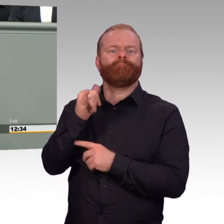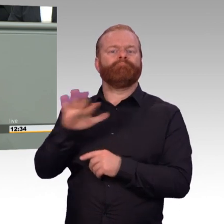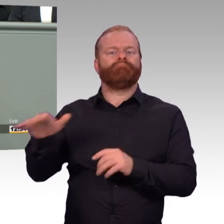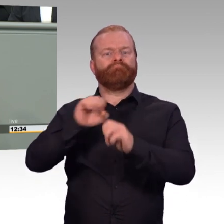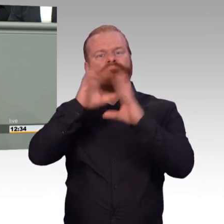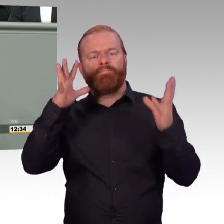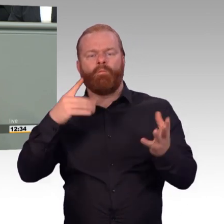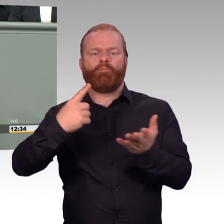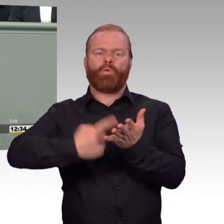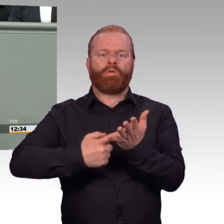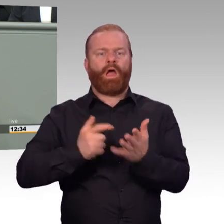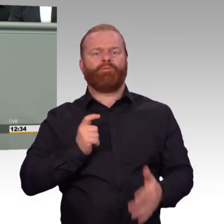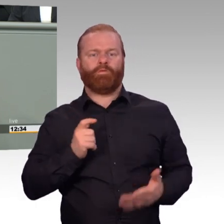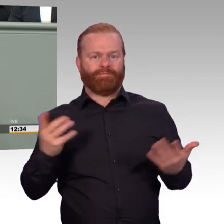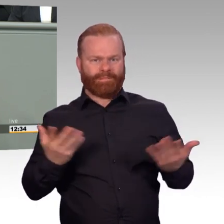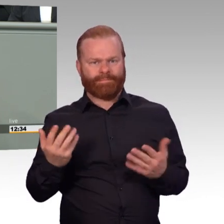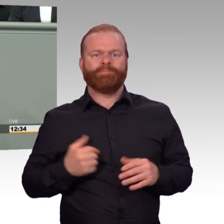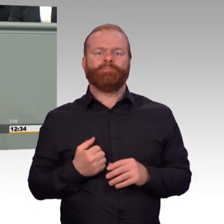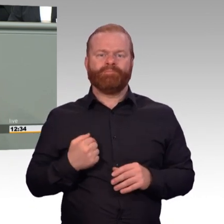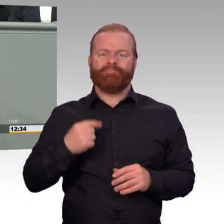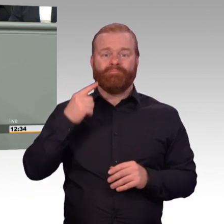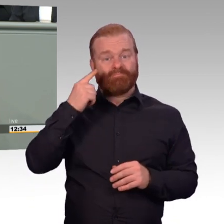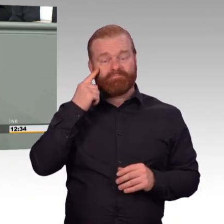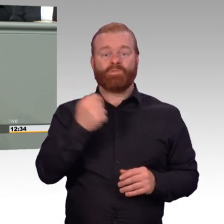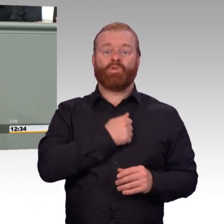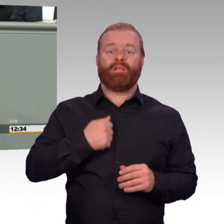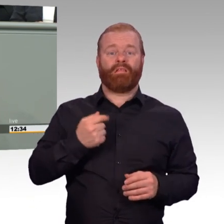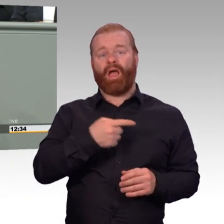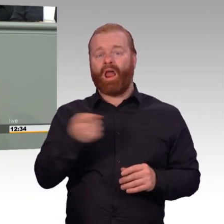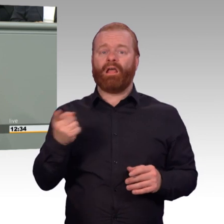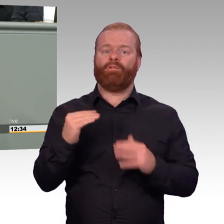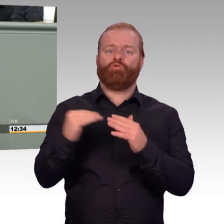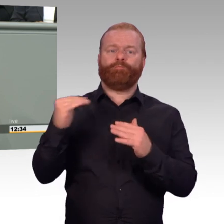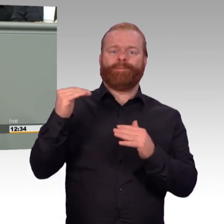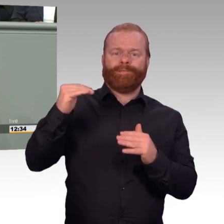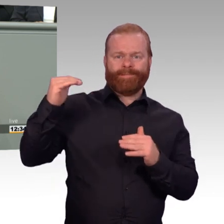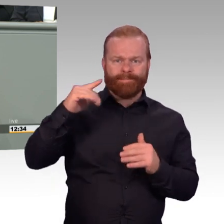Zum anderen entsteht Attraktivität aber mittels Anerkennung militärischer Leistungen